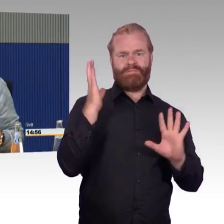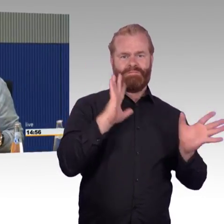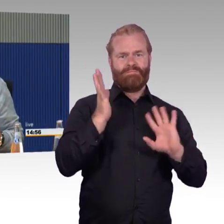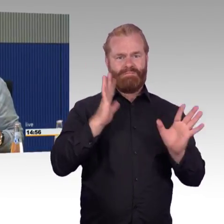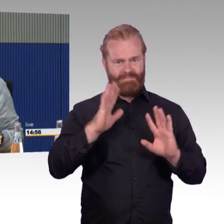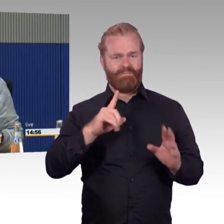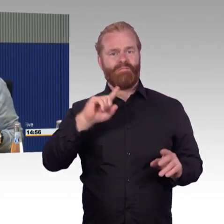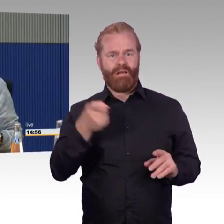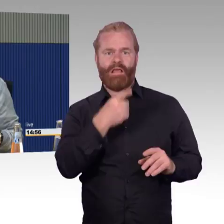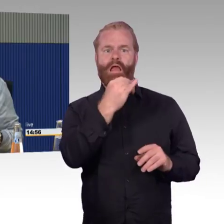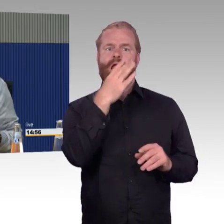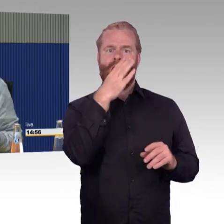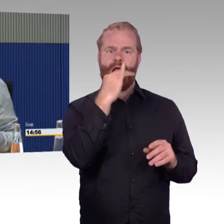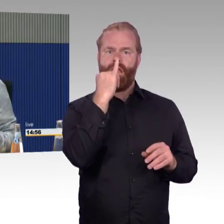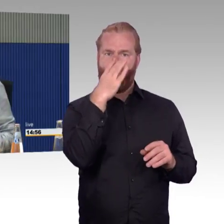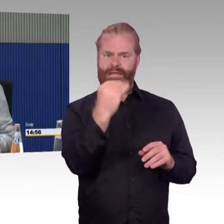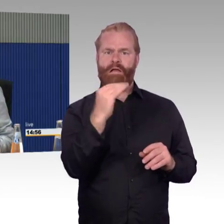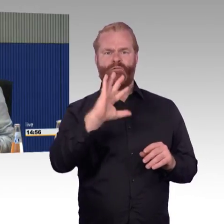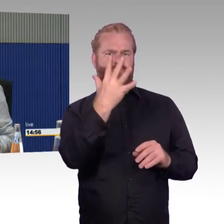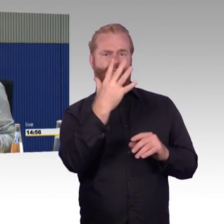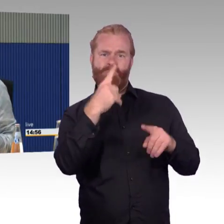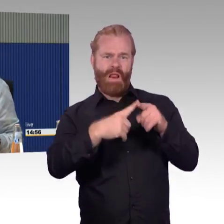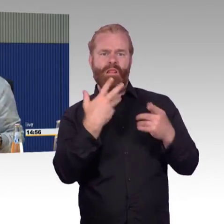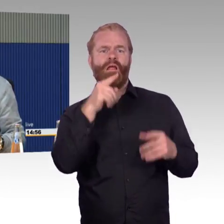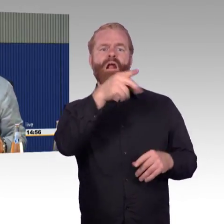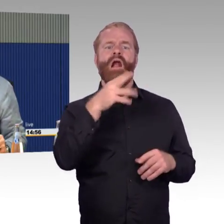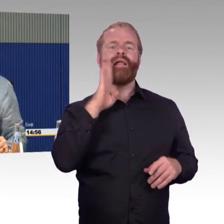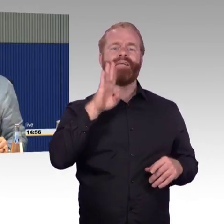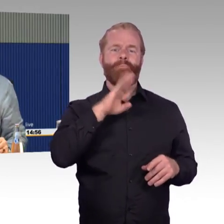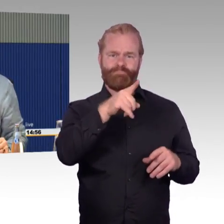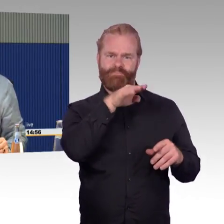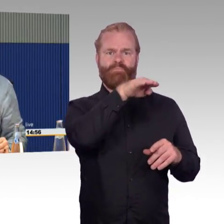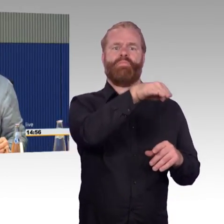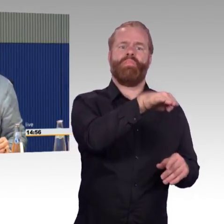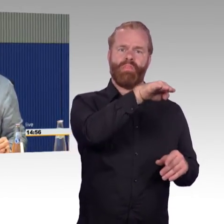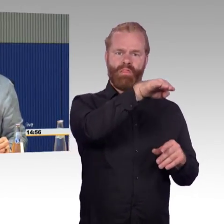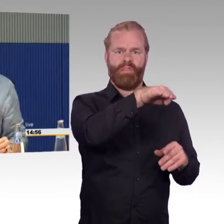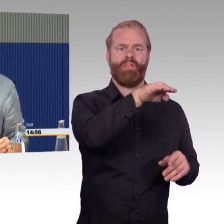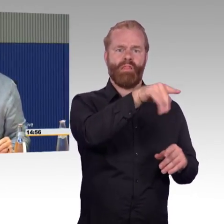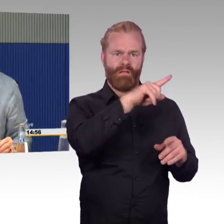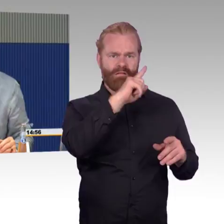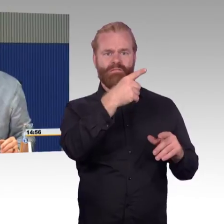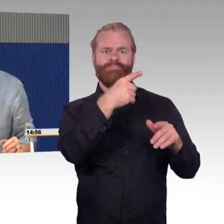aus Holz, um einen Elektro- Rollstuhlfahrer bergen zu können. Jetzt haben sie Gottseidank eine Rampe gehabt